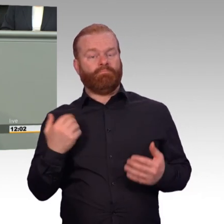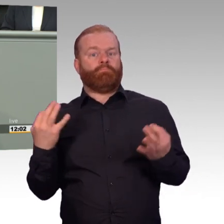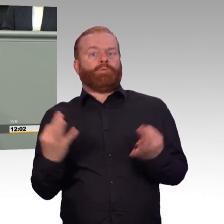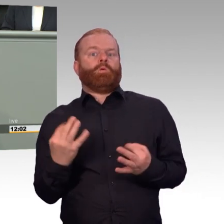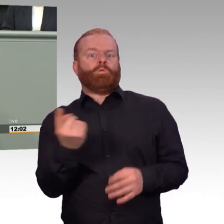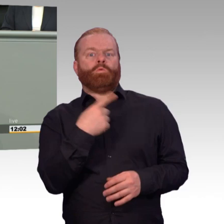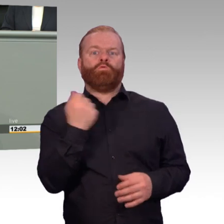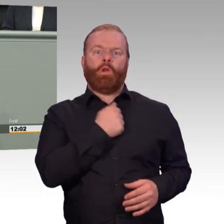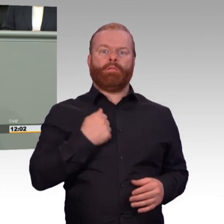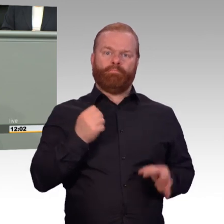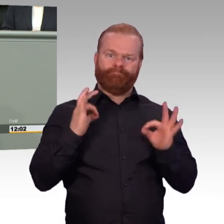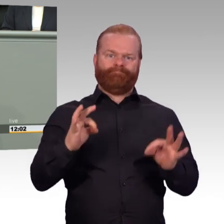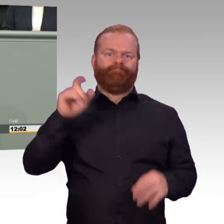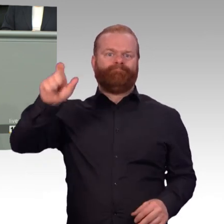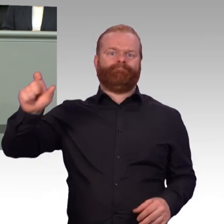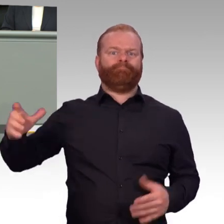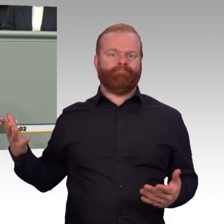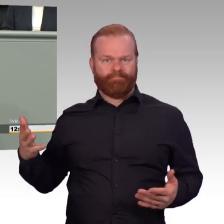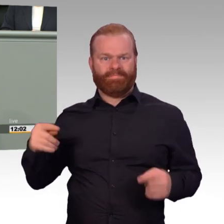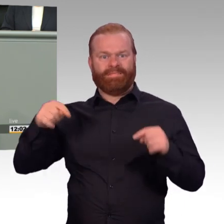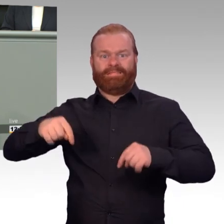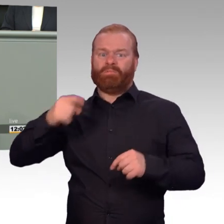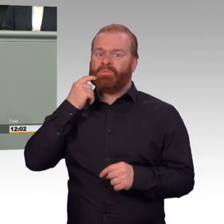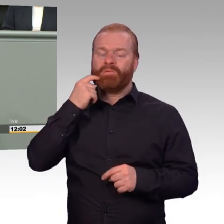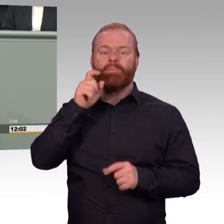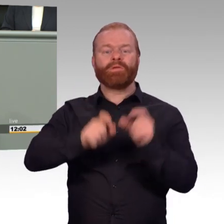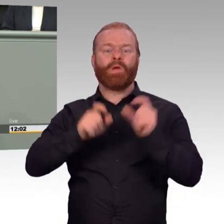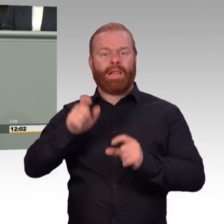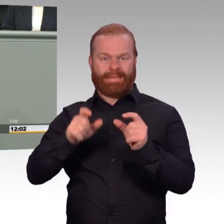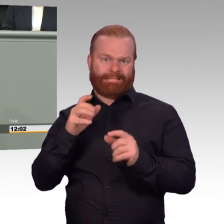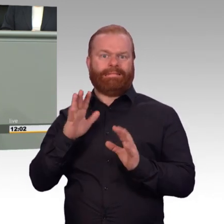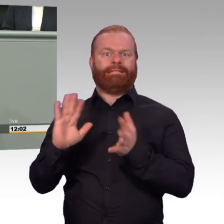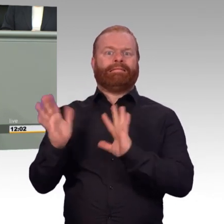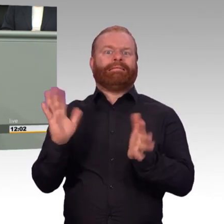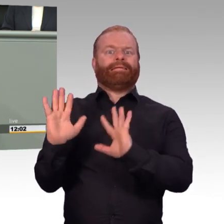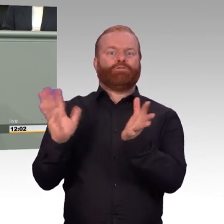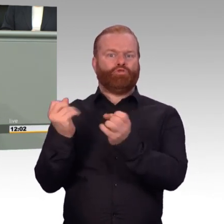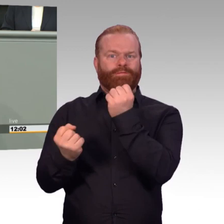nicht die Attraktivität und den Einsatzwillen der Kameraden. Hier ist Ihnen nicht ein so großer Wurf gelungen